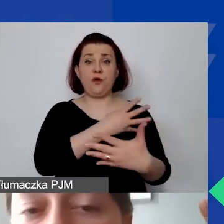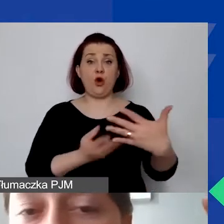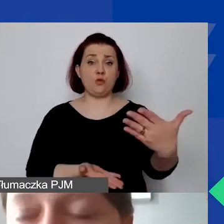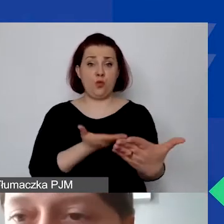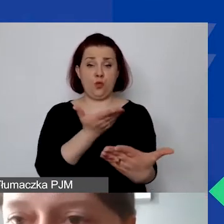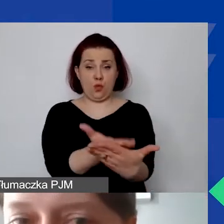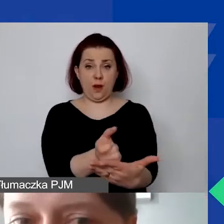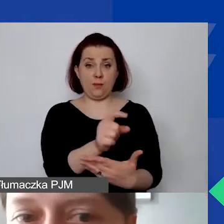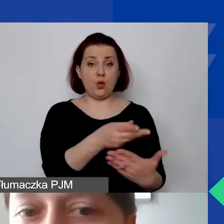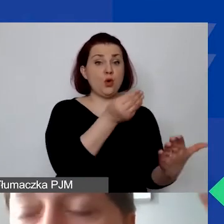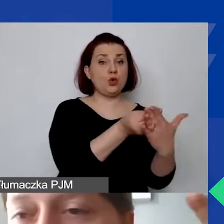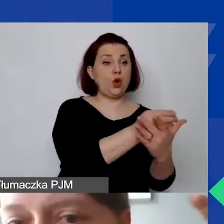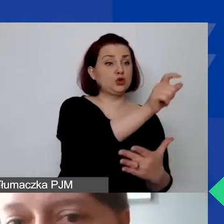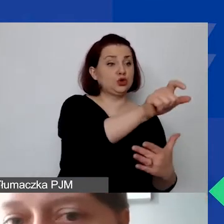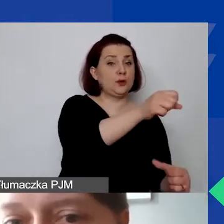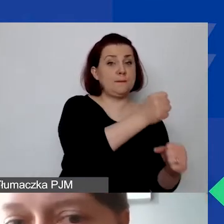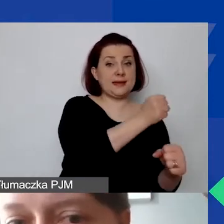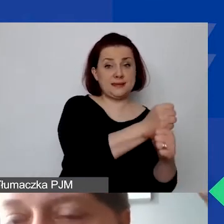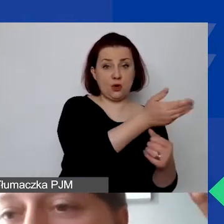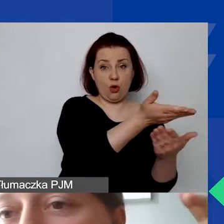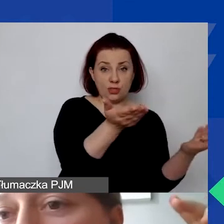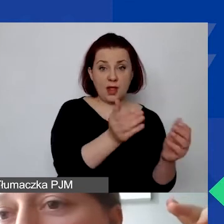Mamy koszty personelu, potem mamy działania.